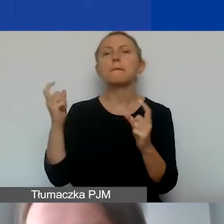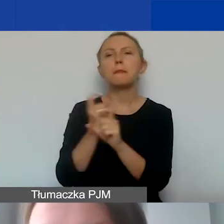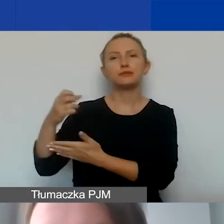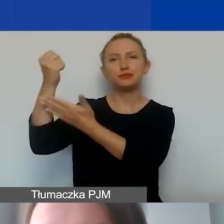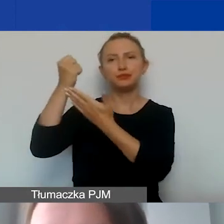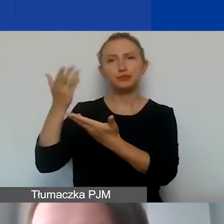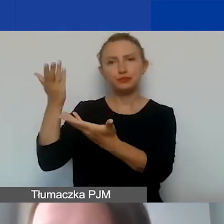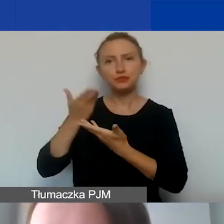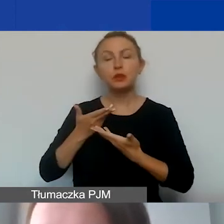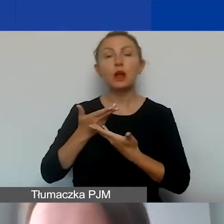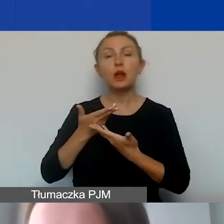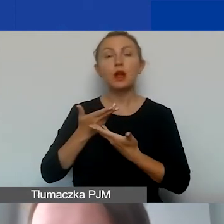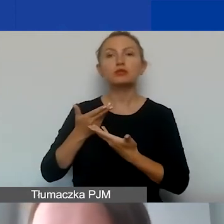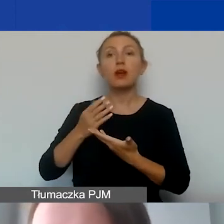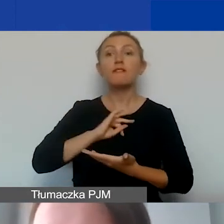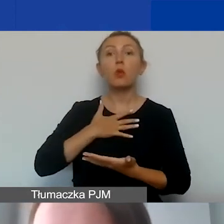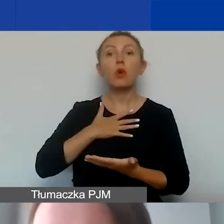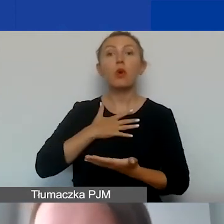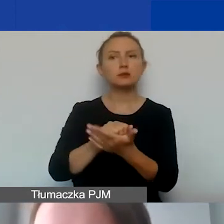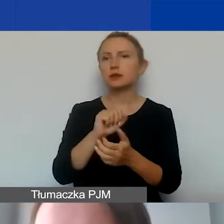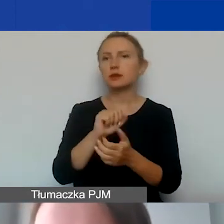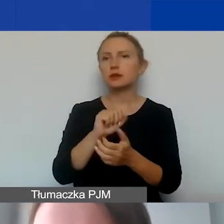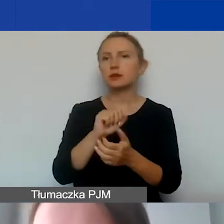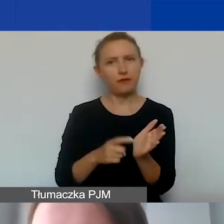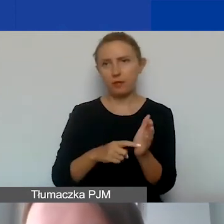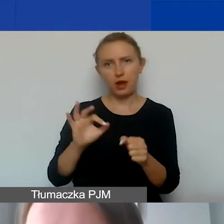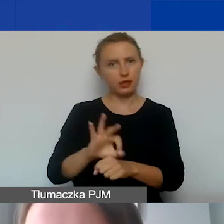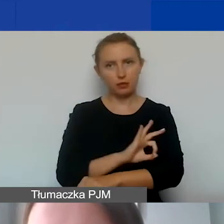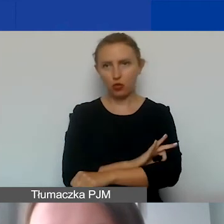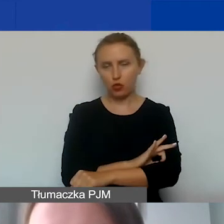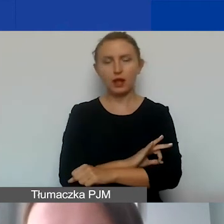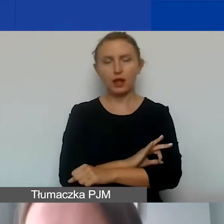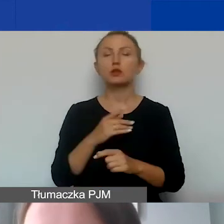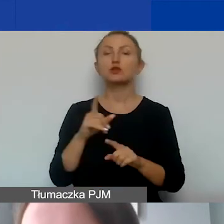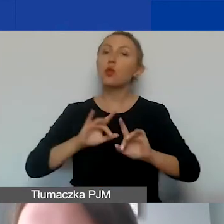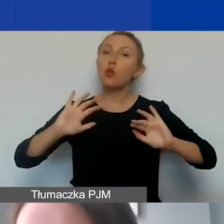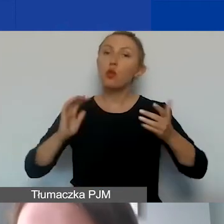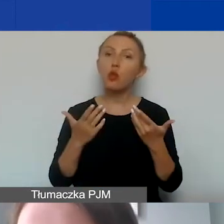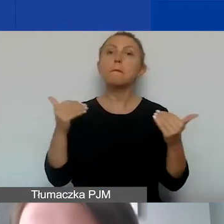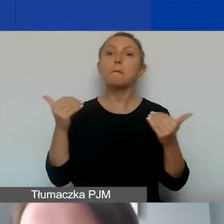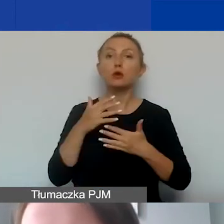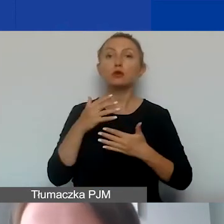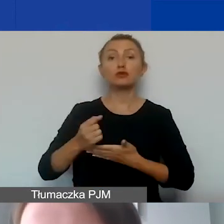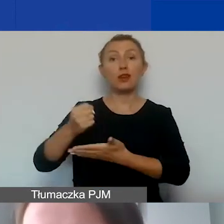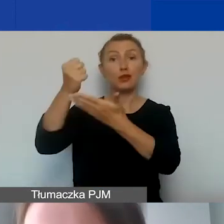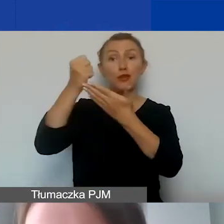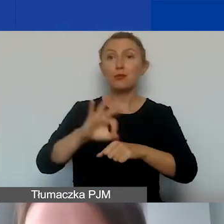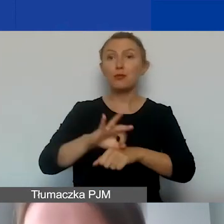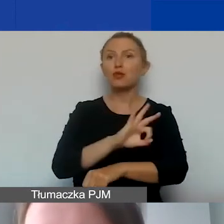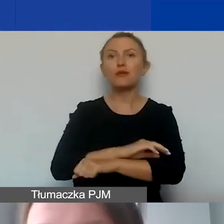że wkład własny nie jest wymagany w ramach projektu. Oznacza to, że możliwe jest dofinansowanie projektu w 100%.